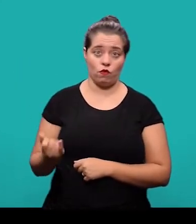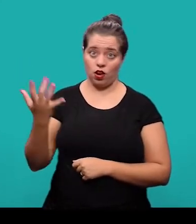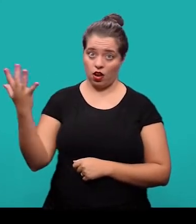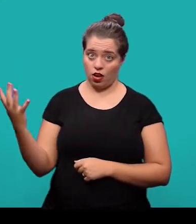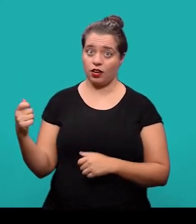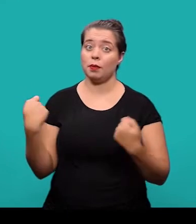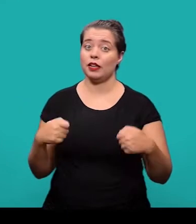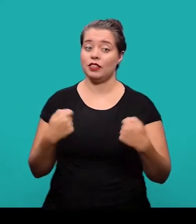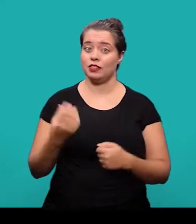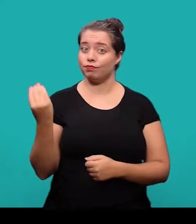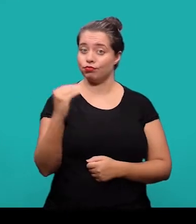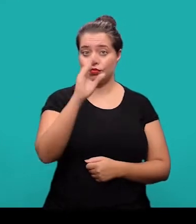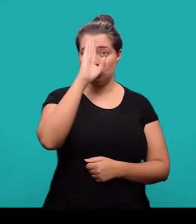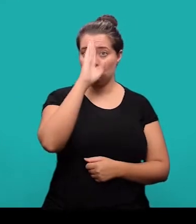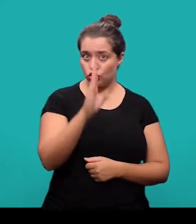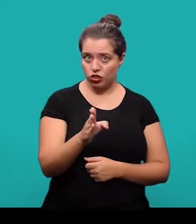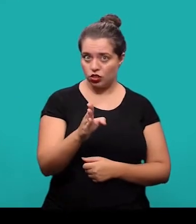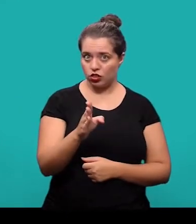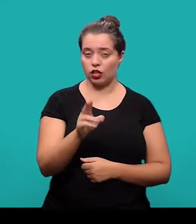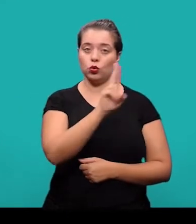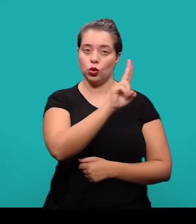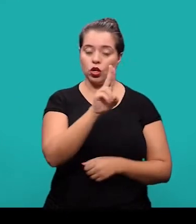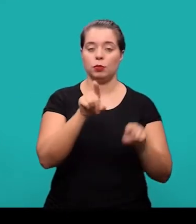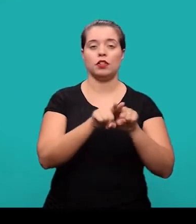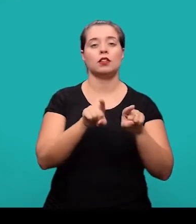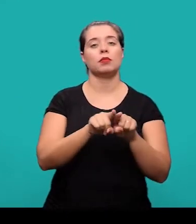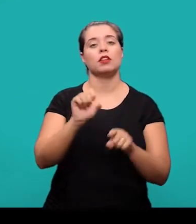ele deve ser inserido de forma direta - prenome e sobrenome.